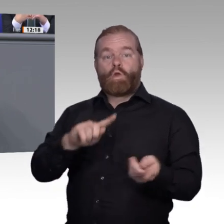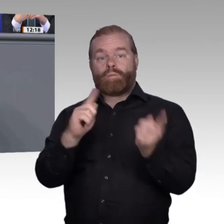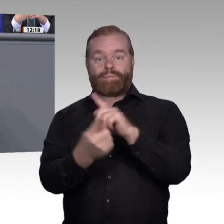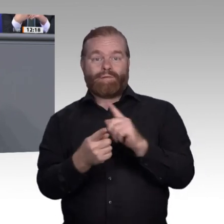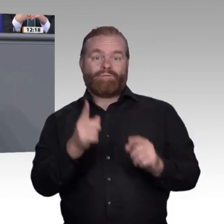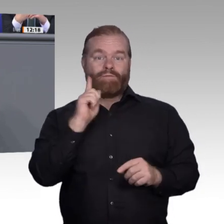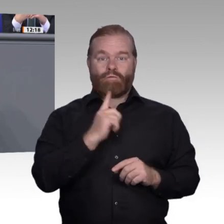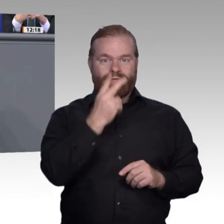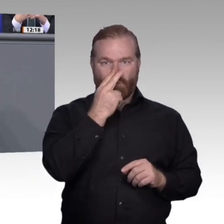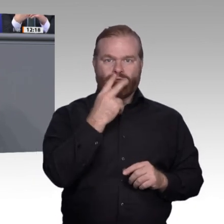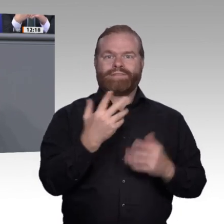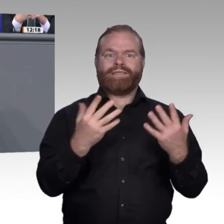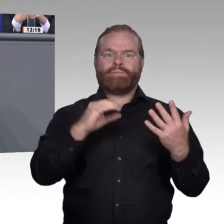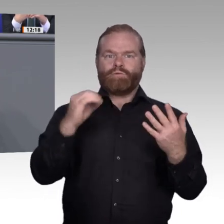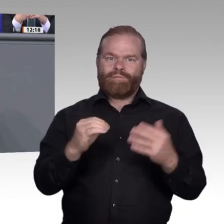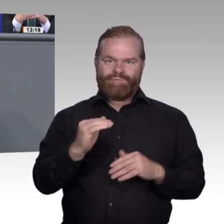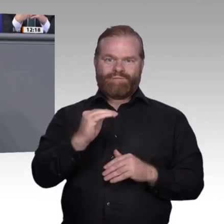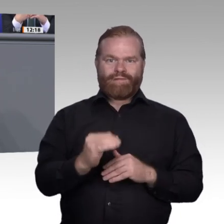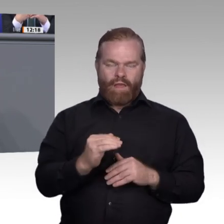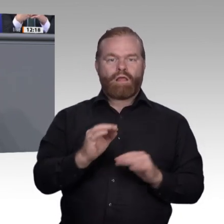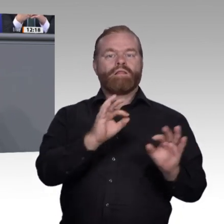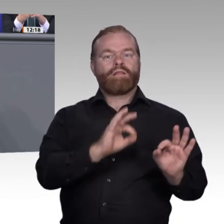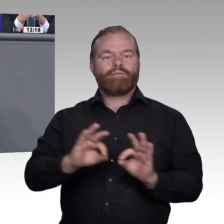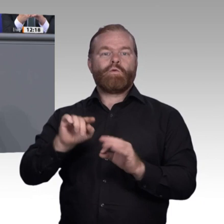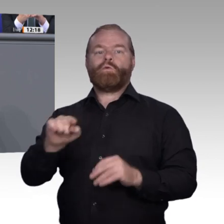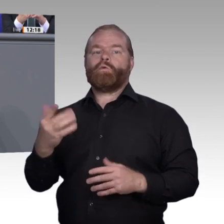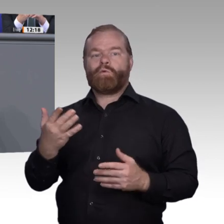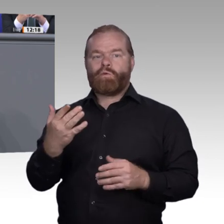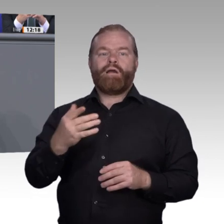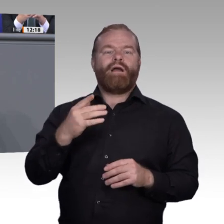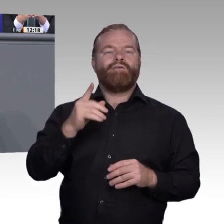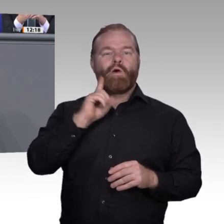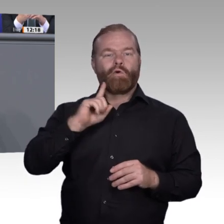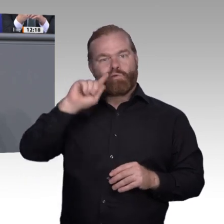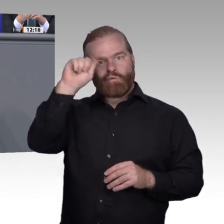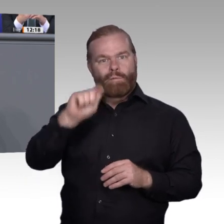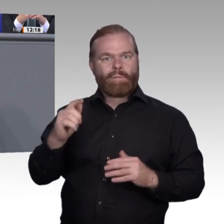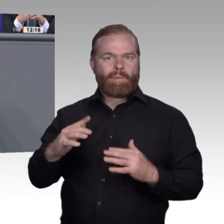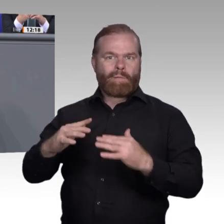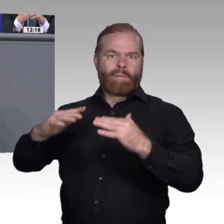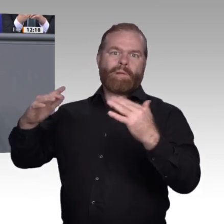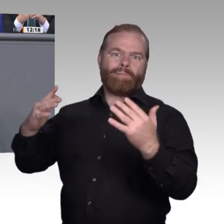Zweitens. Im Bayerischen Wald übersteigt das Ausbildungsplatzangebot die Nachfrage